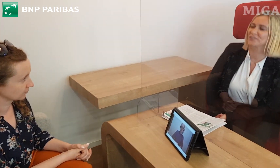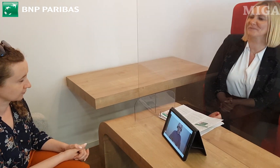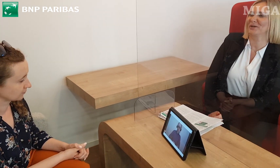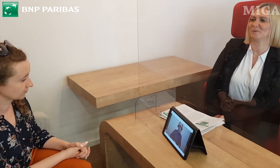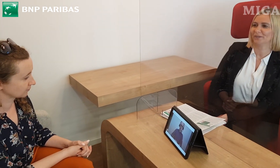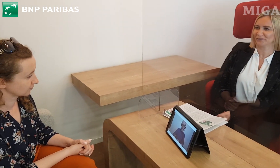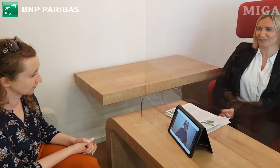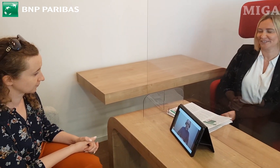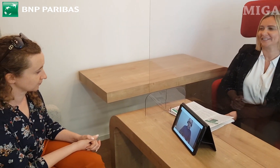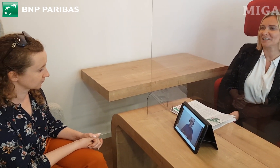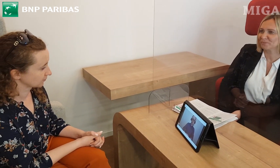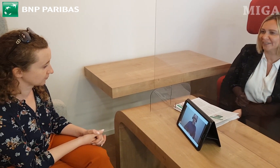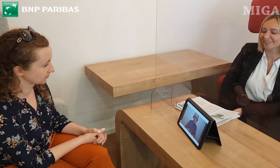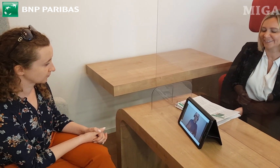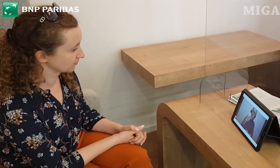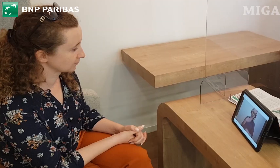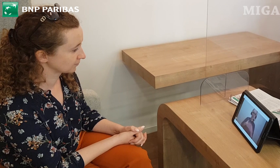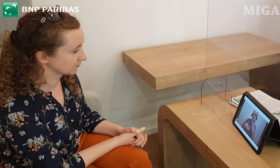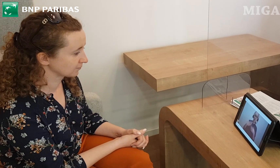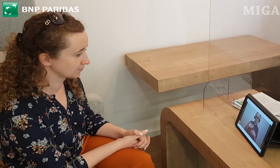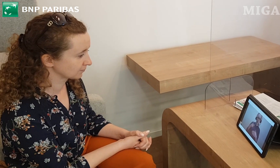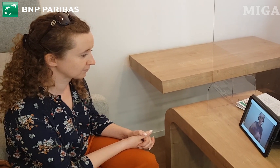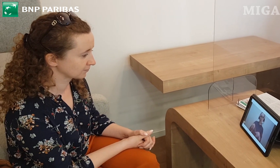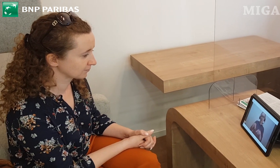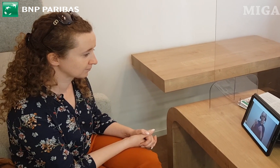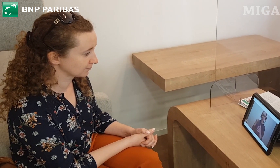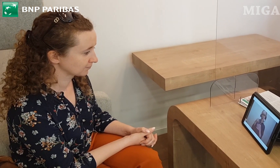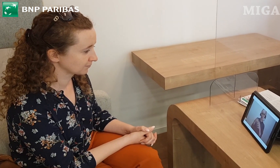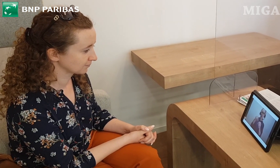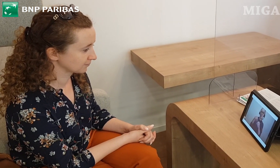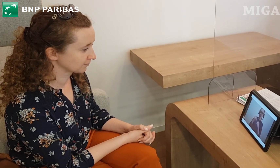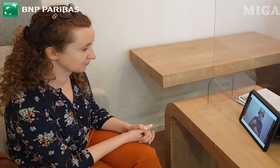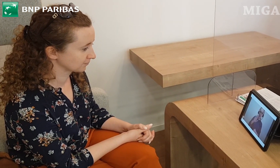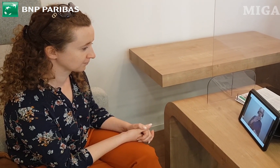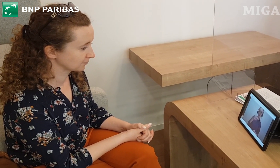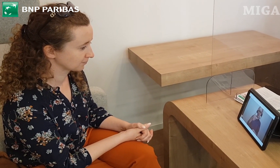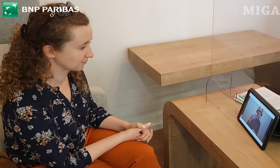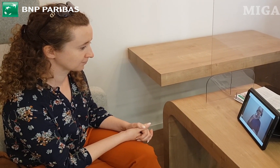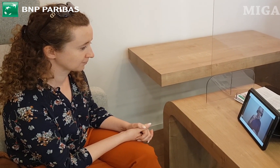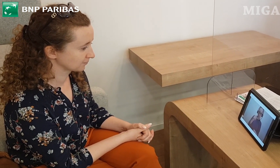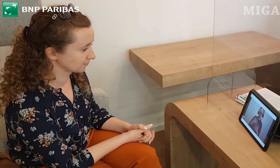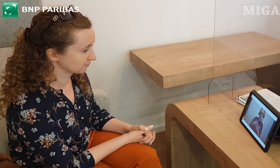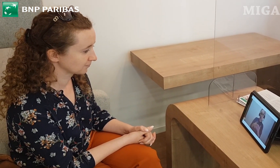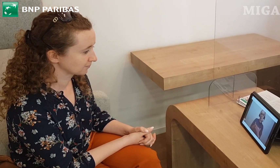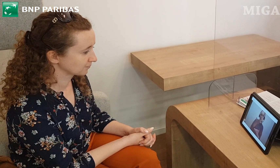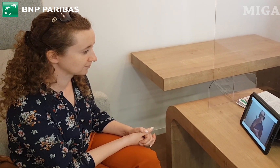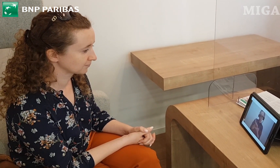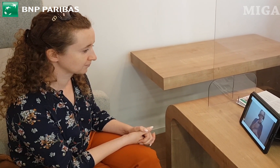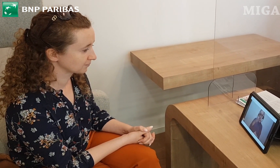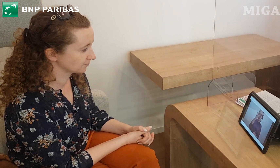że wybrała Pani właśnie nasz bank. Propozycją dla Pani będzie Konto Otwarte na Ciebie.